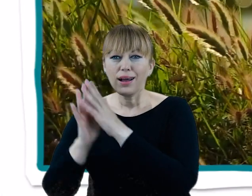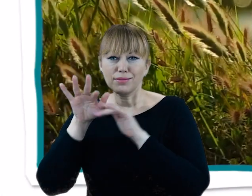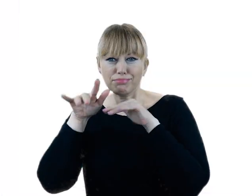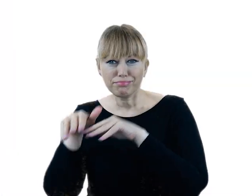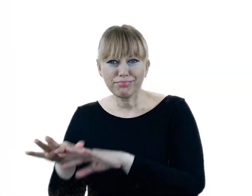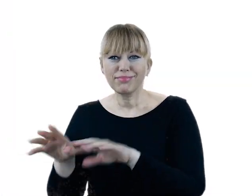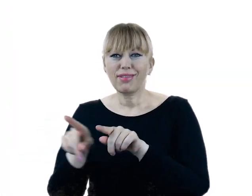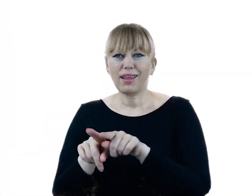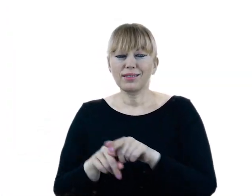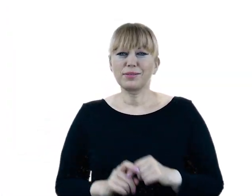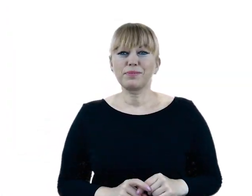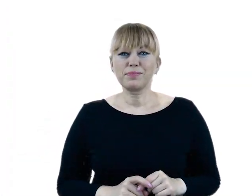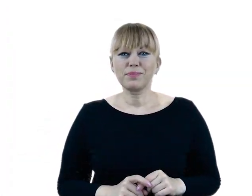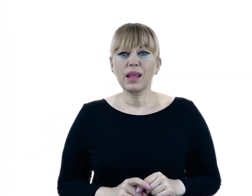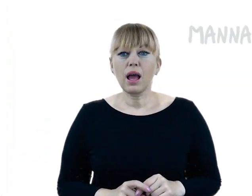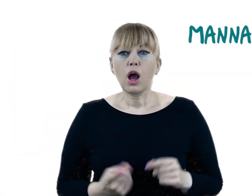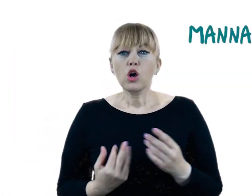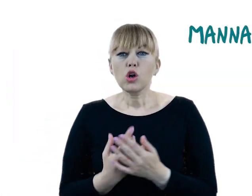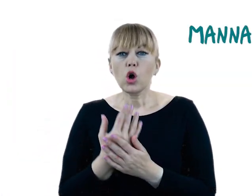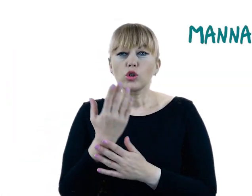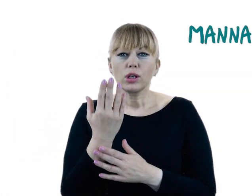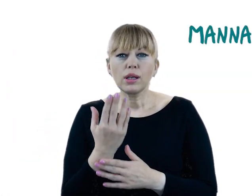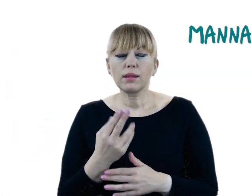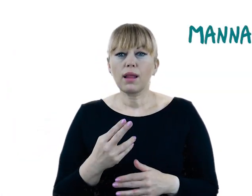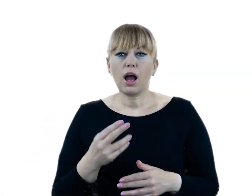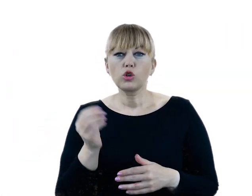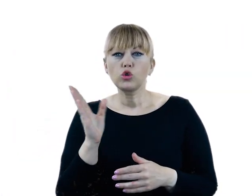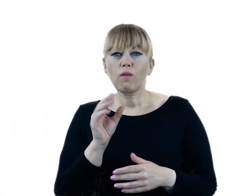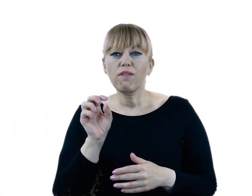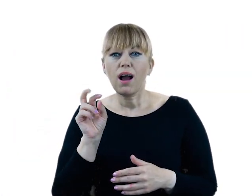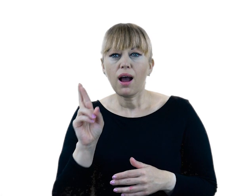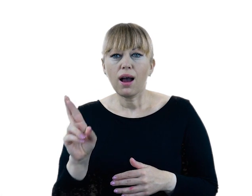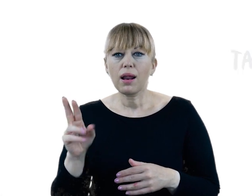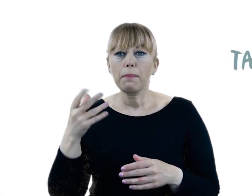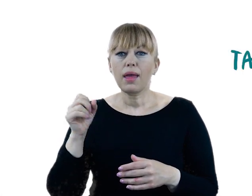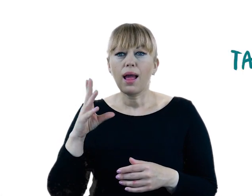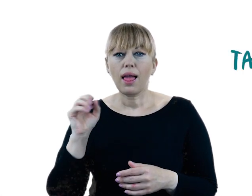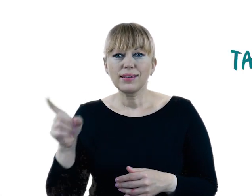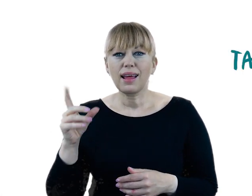To przede wszystkim roślinność szuwarowa: liczne gatunki turzyc, manna mielec, tatarak i oczeret.